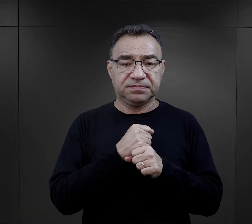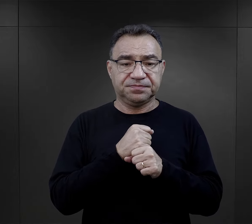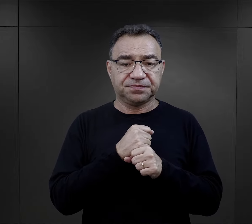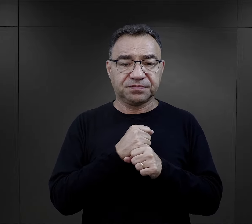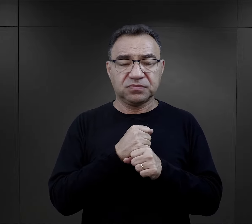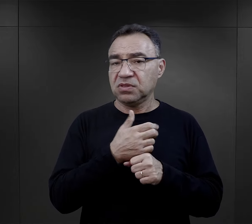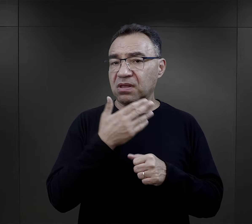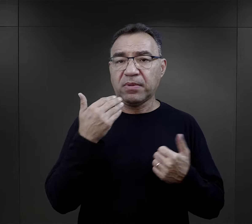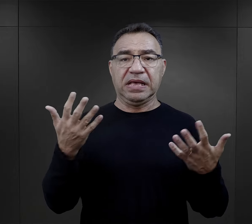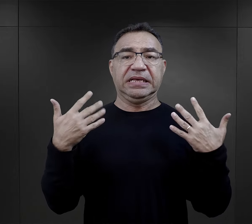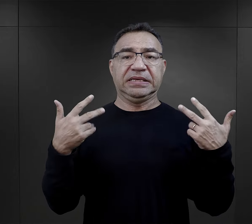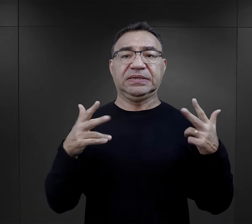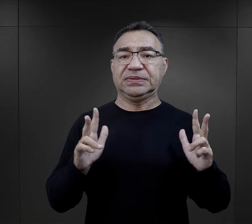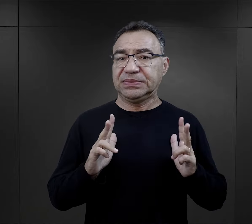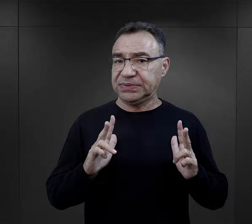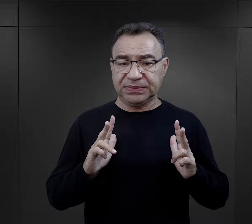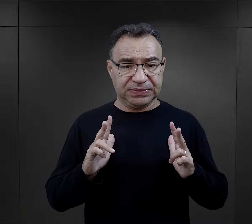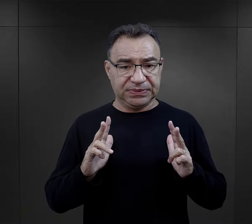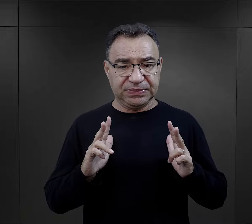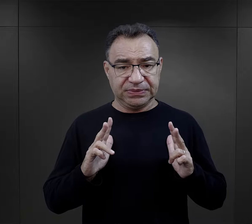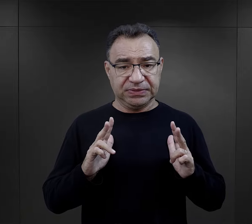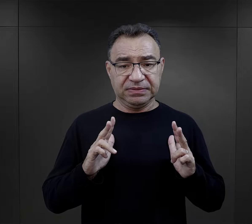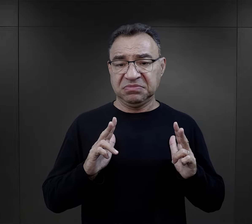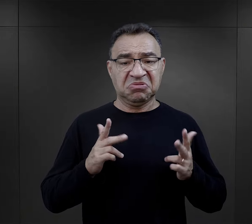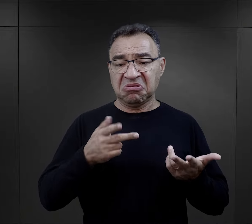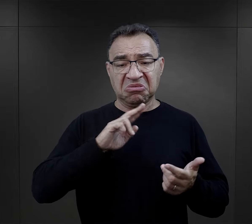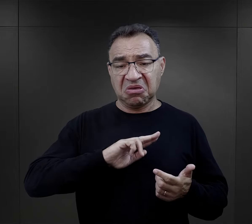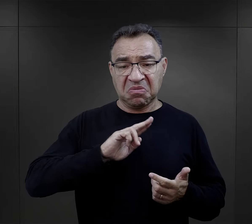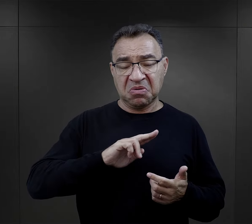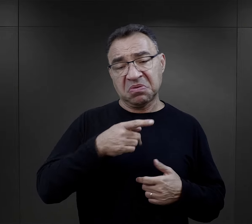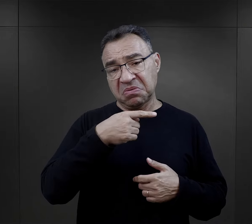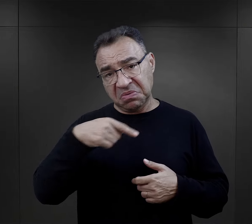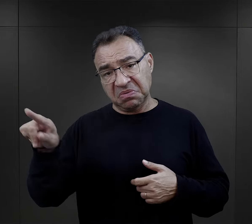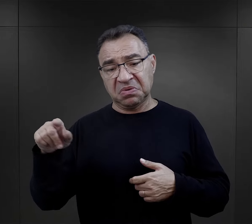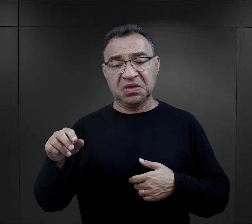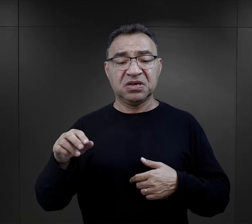nie jest to sanatorium, jeżeli się to komuś nie podoba, może iść na druty."